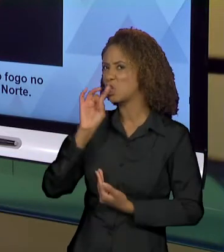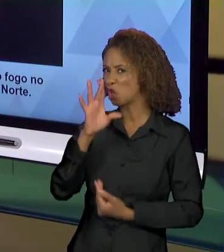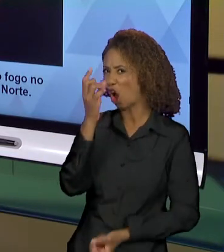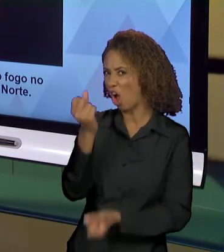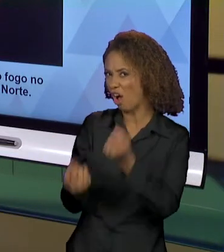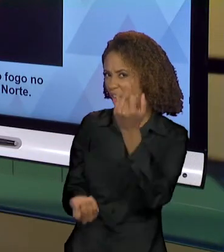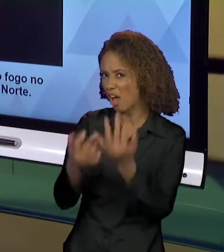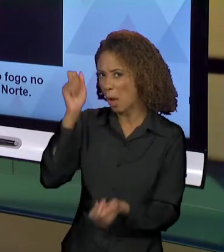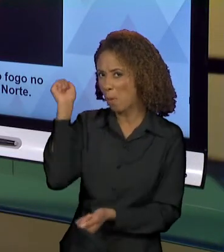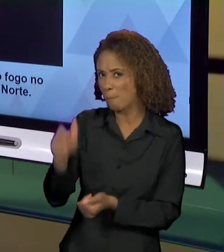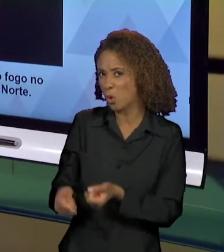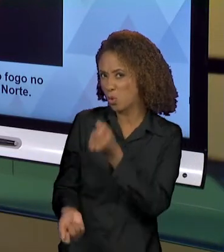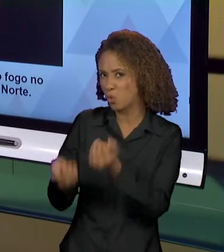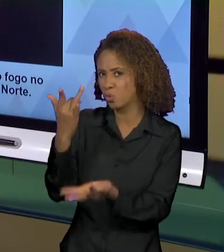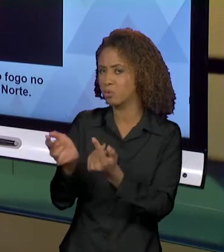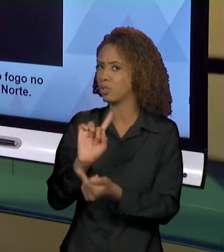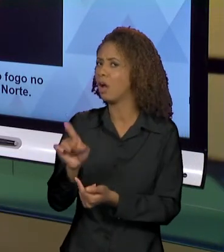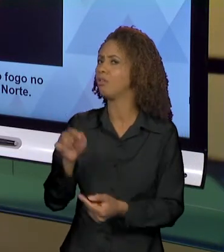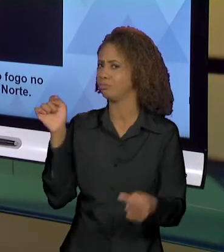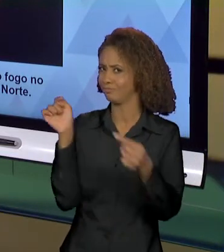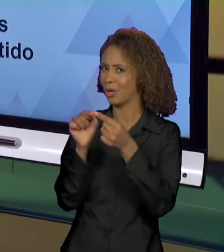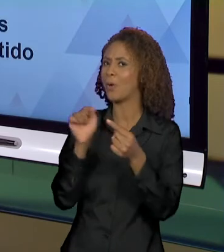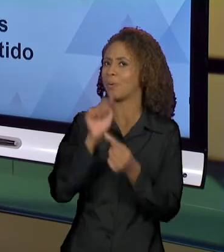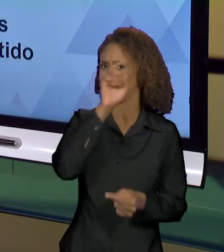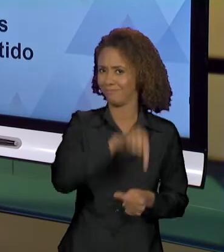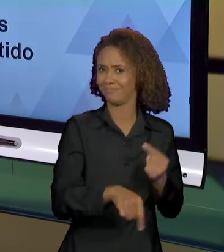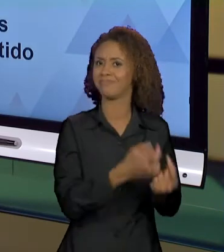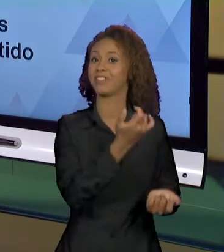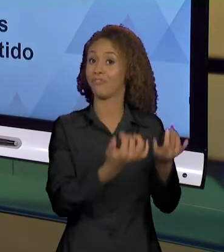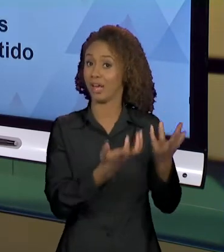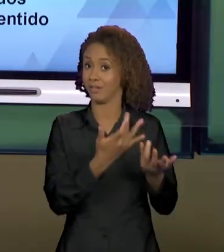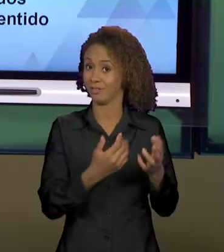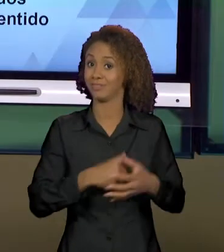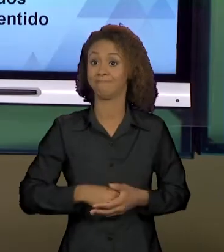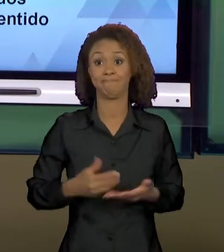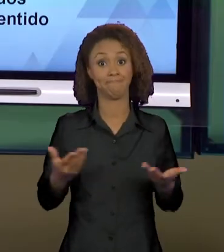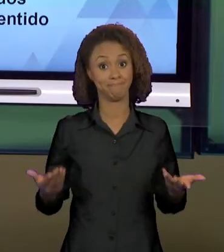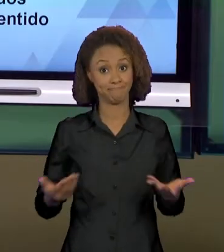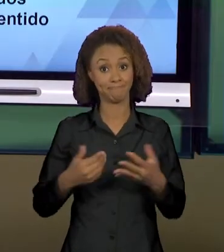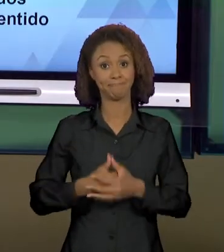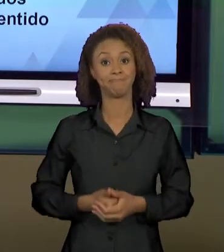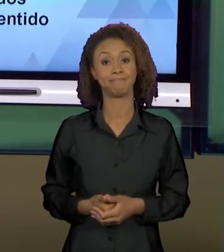COMO O PRÓPRIO INFERNO. ENTÃO, EU GOSTARIA QUE